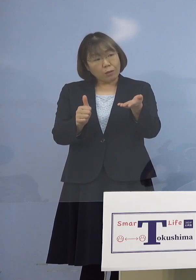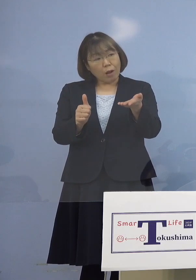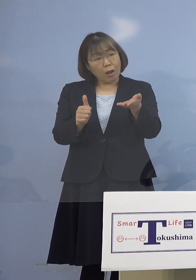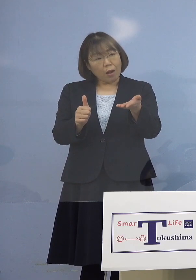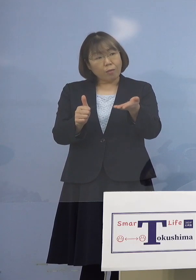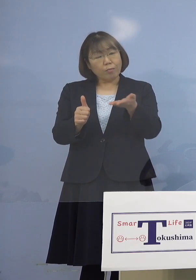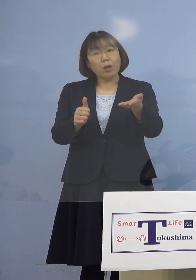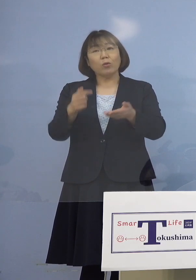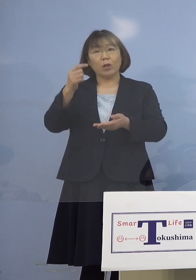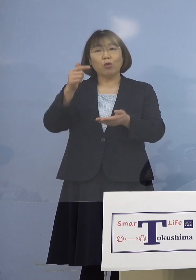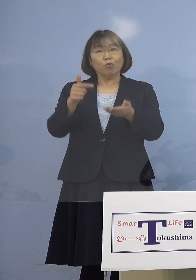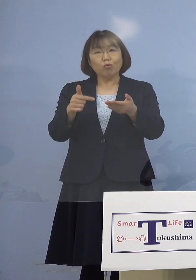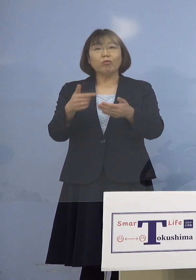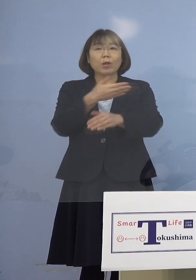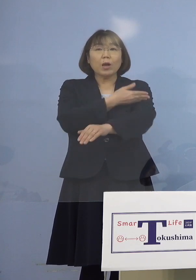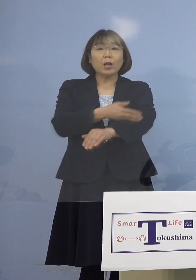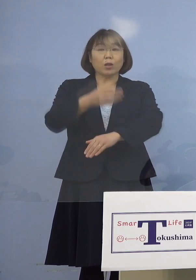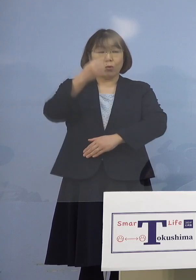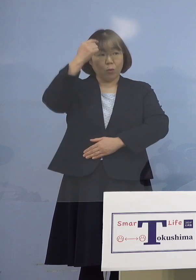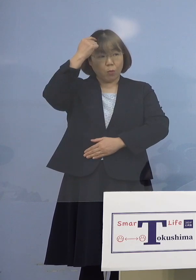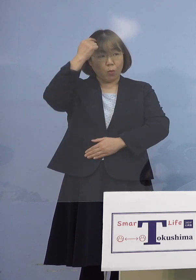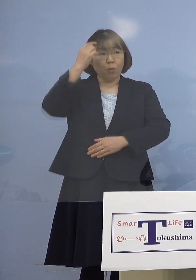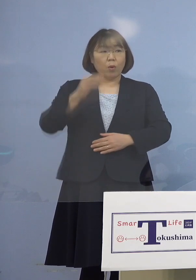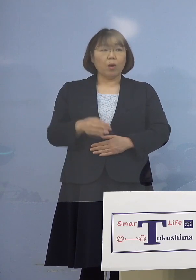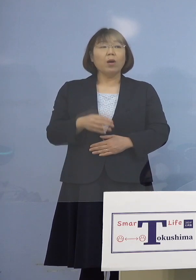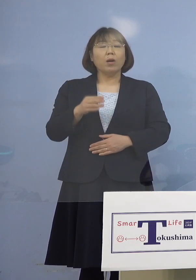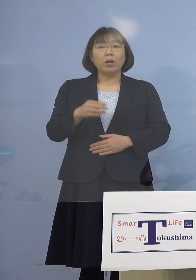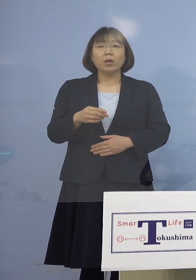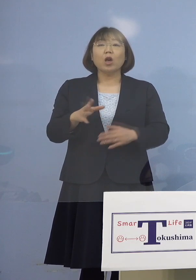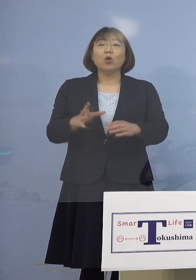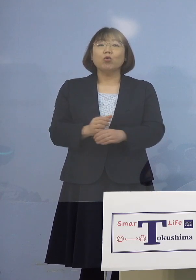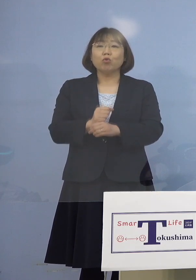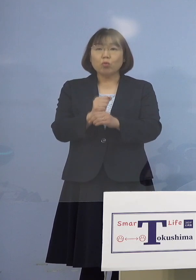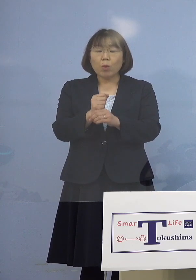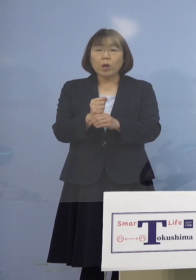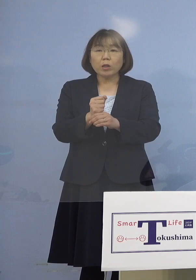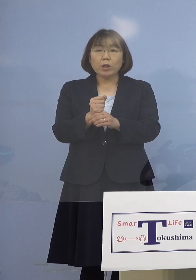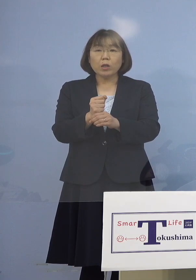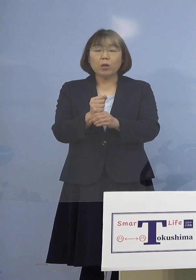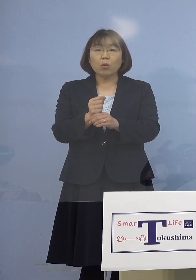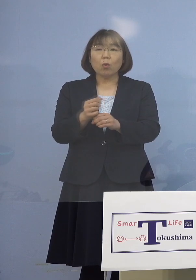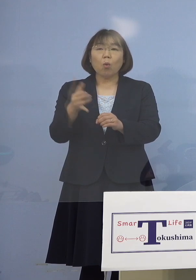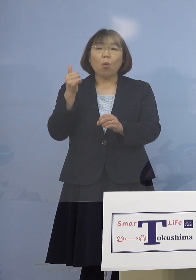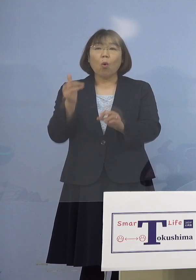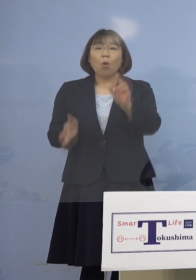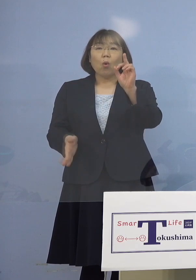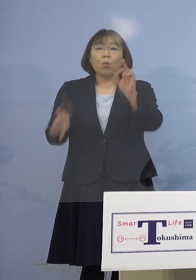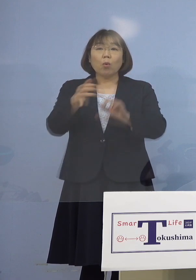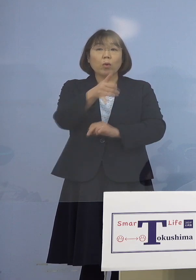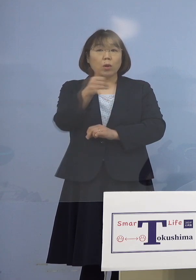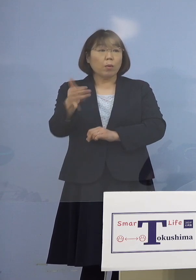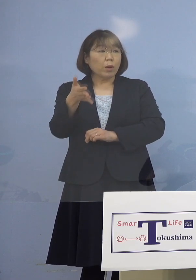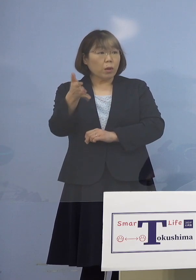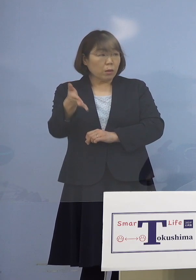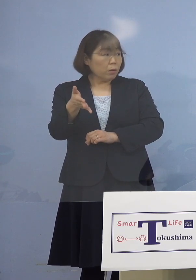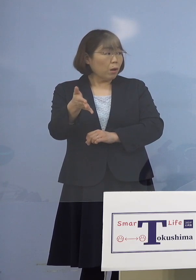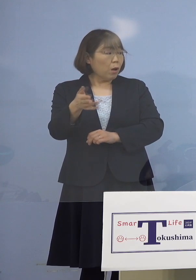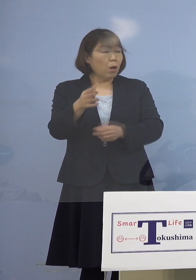（朝日新聞社） いわゆる0120-567-571、コロナこないに 電話するというよりは 病院を通じてということに （知事） そういうことです